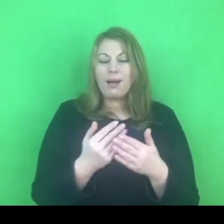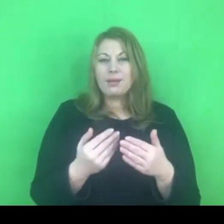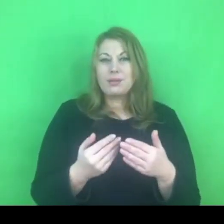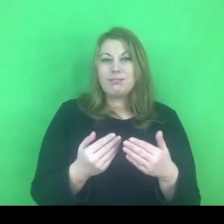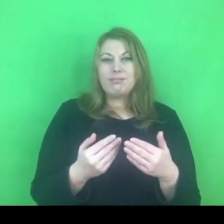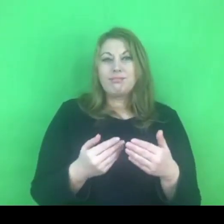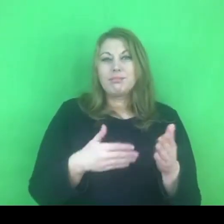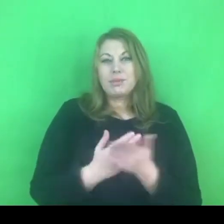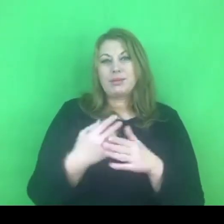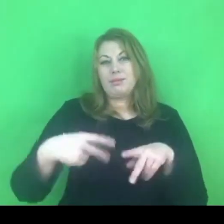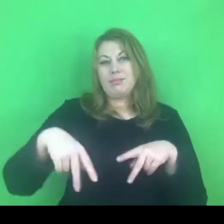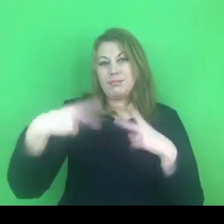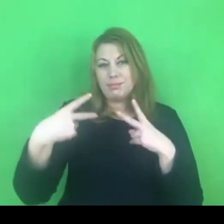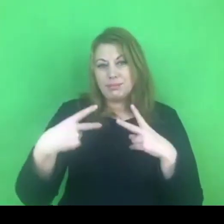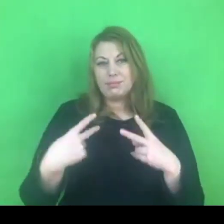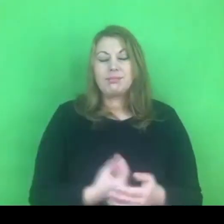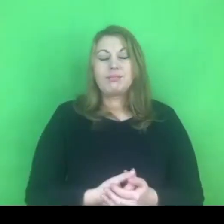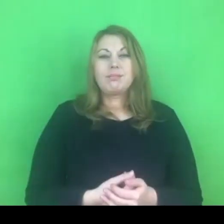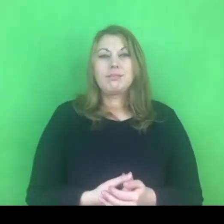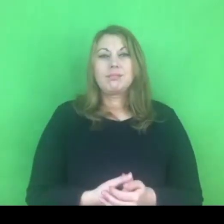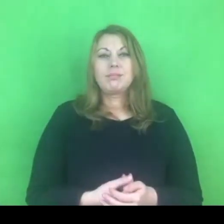poprzez komunikatory, poprzez internet.